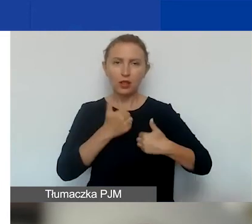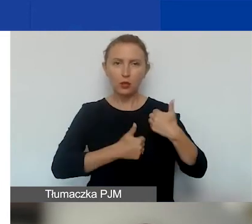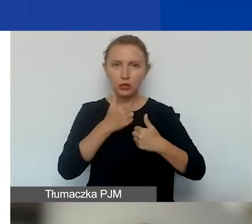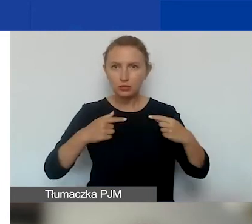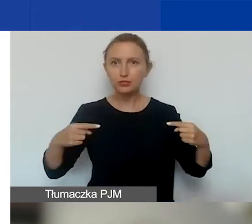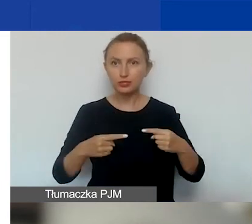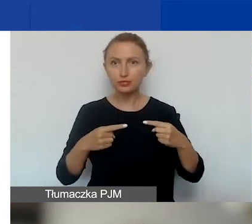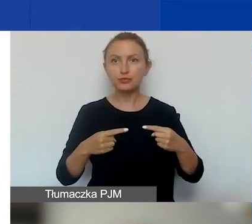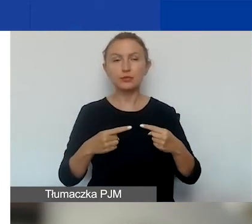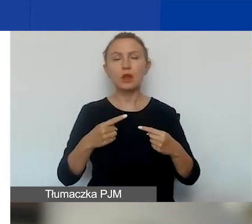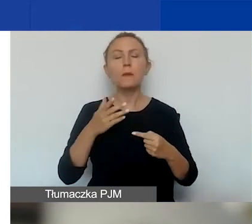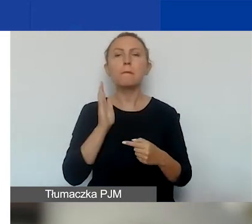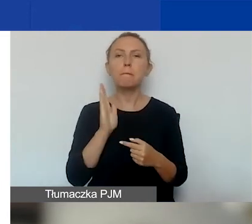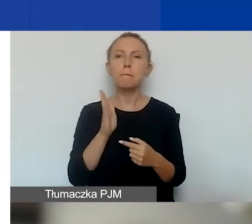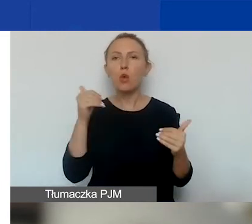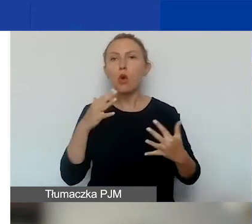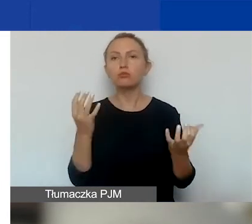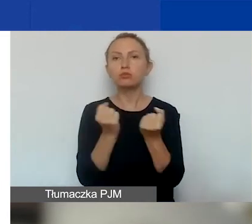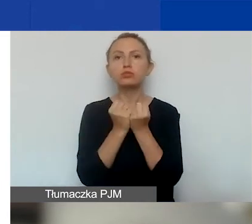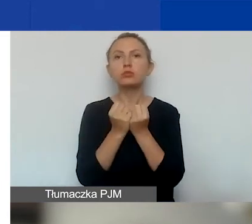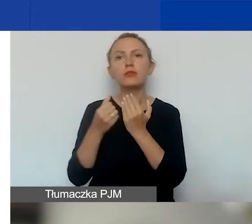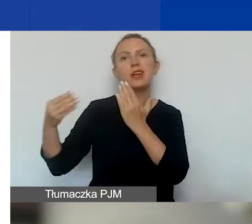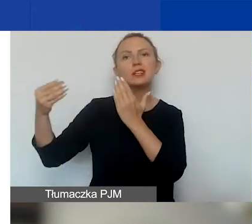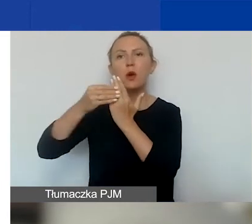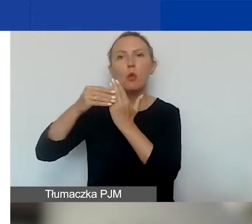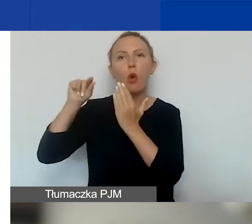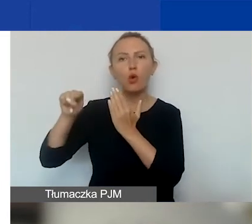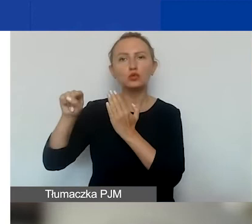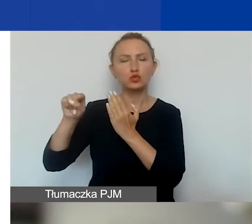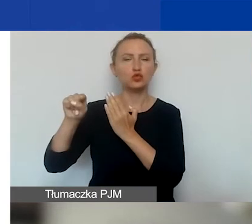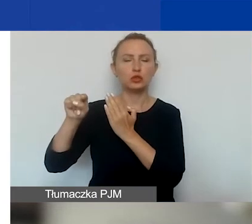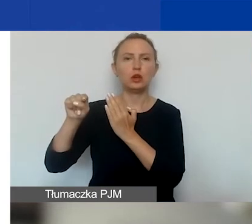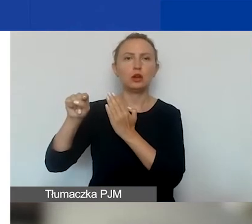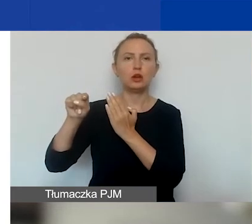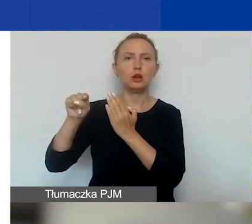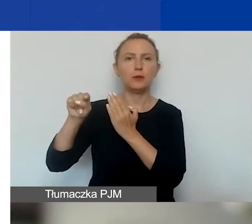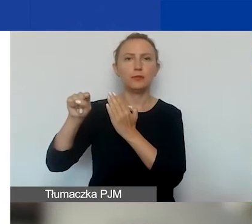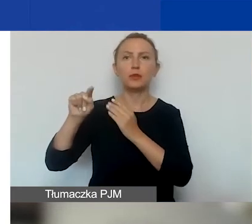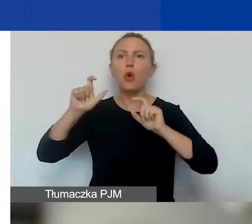znajdziecie państwo w załączniku do ogłoszenia.